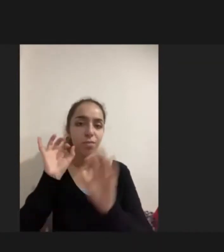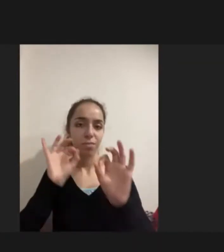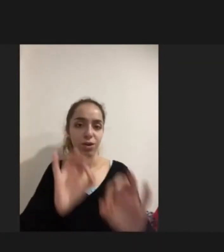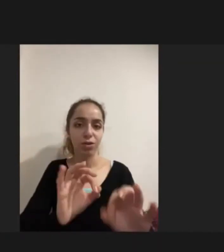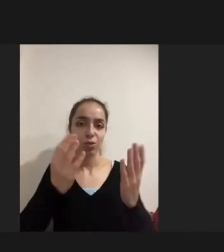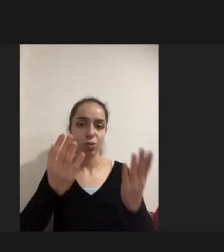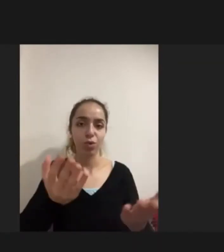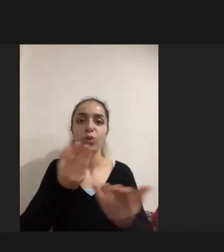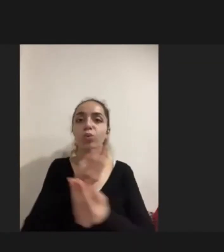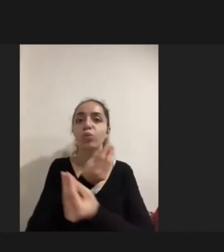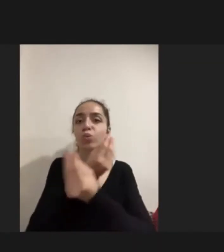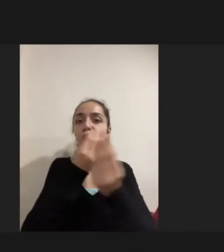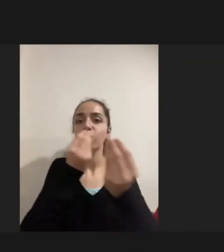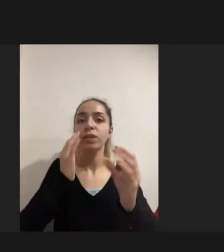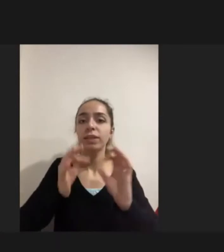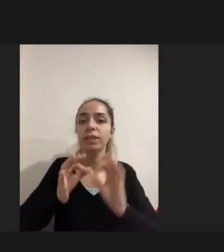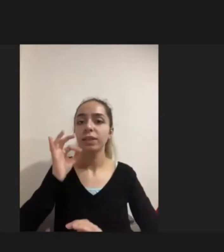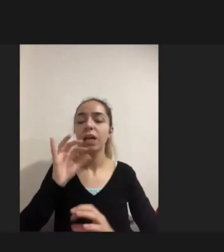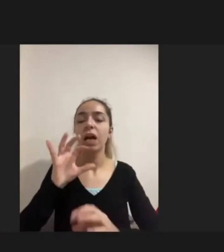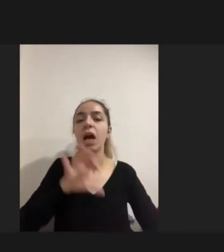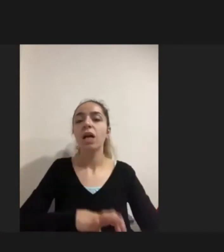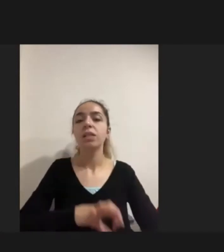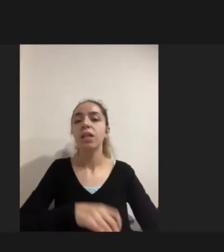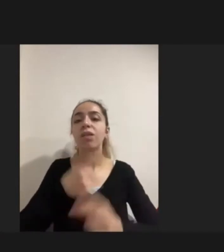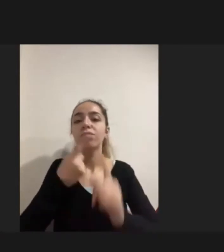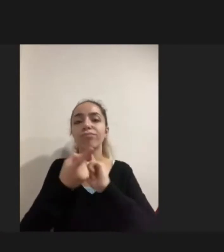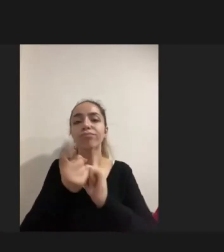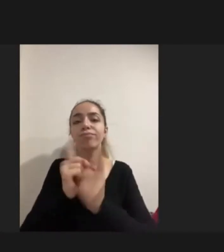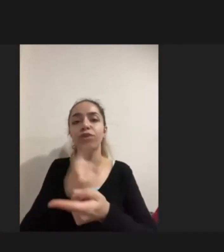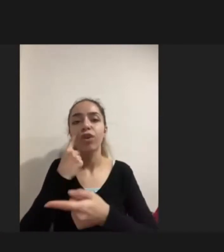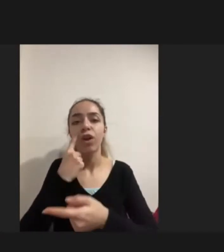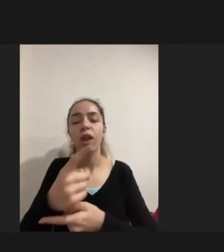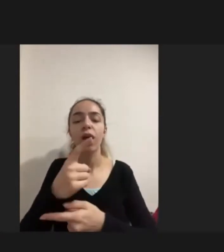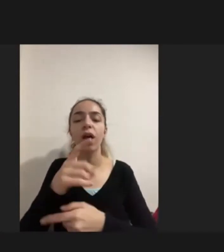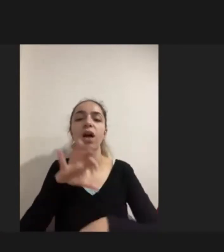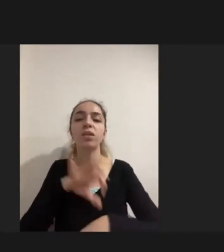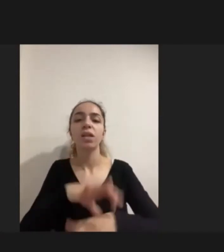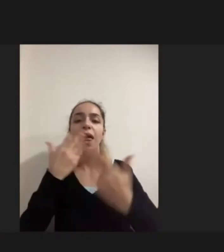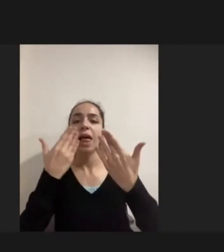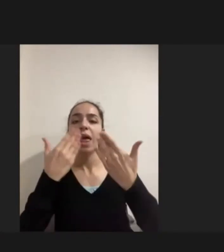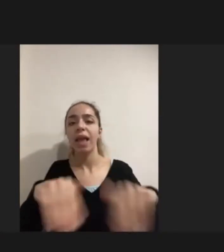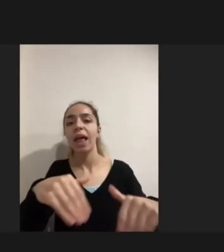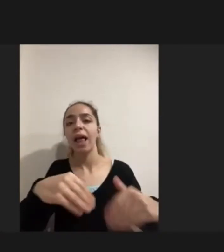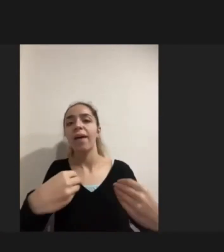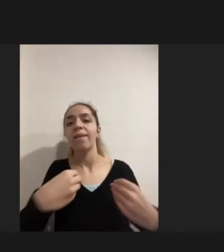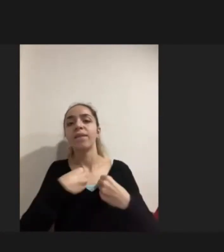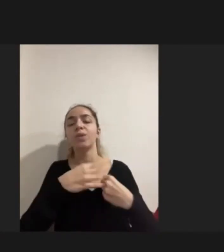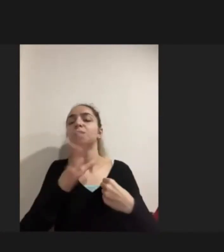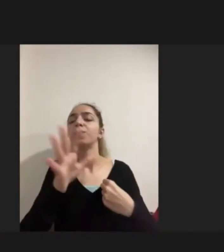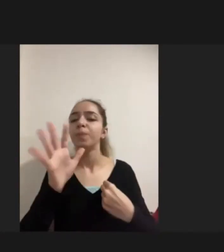çeşitli hastalıklarının engellilik yarattığının farkında Ne yapabileceklerinin